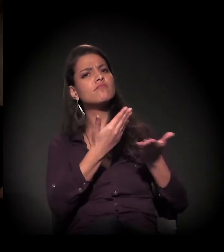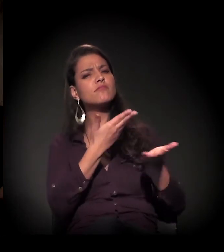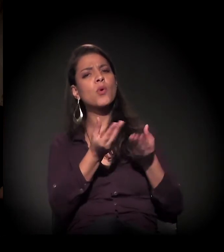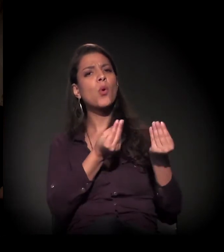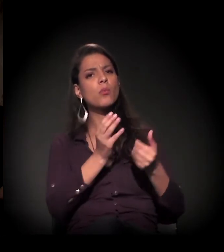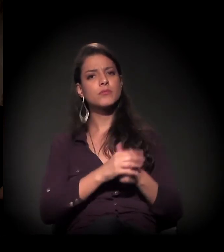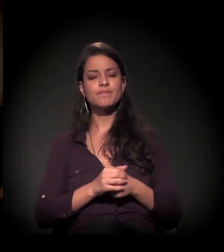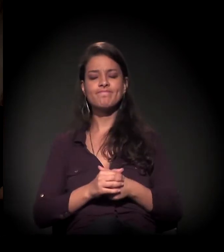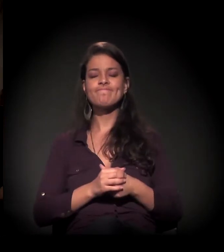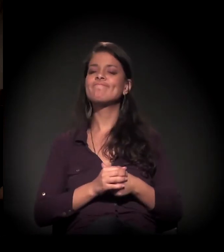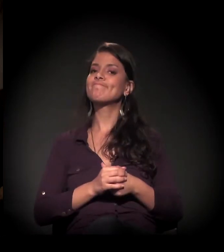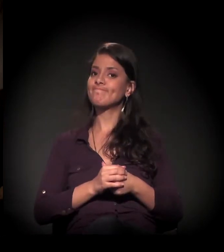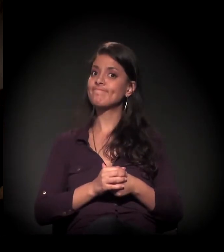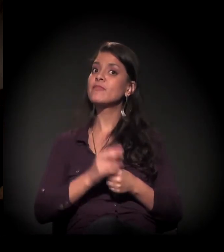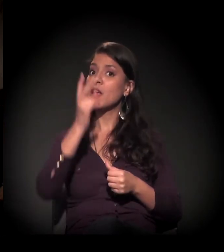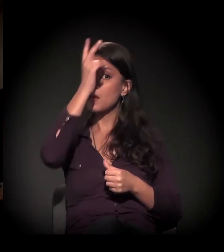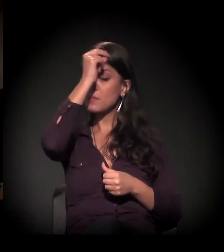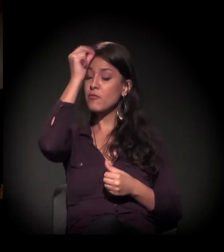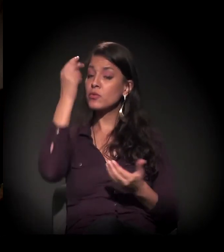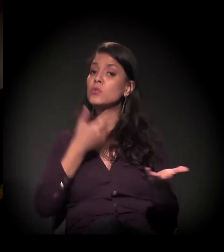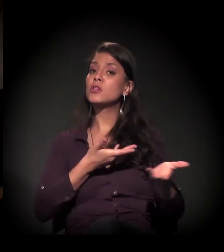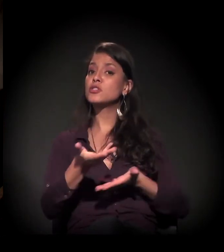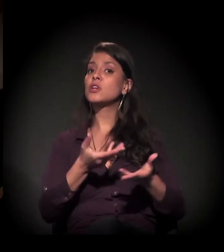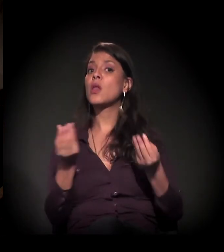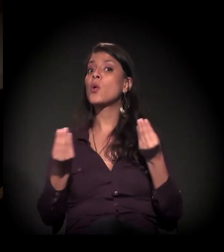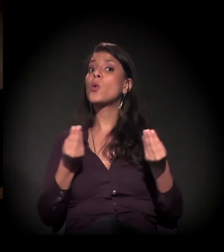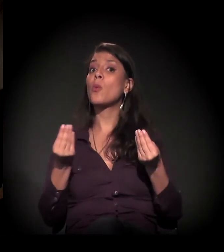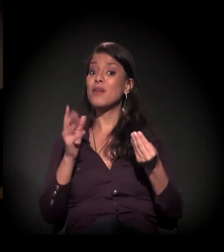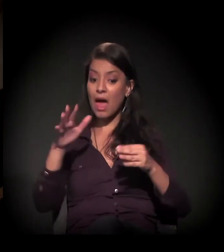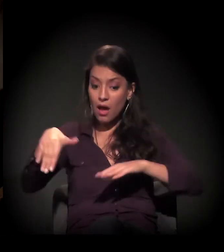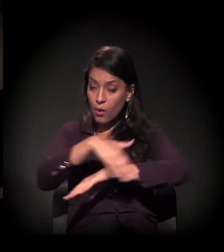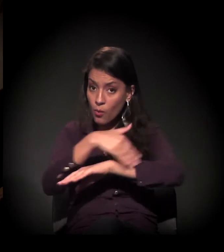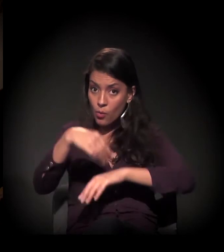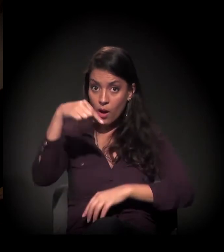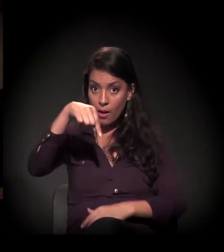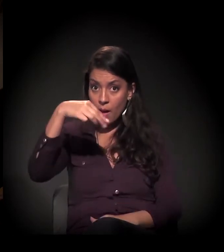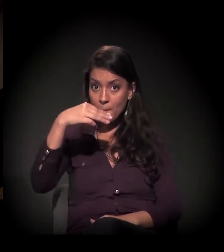O diálogo com a prefeitura está na seguinte direção nessa questão da Mauá: